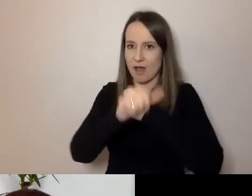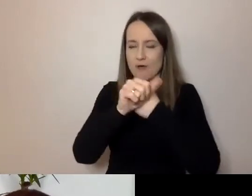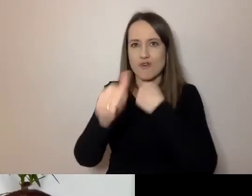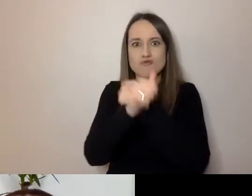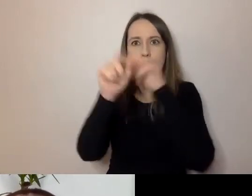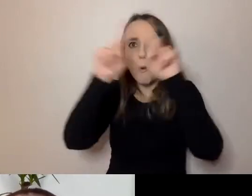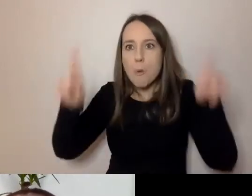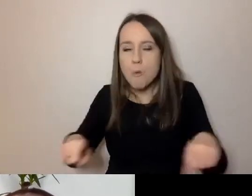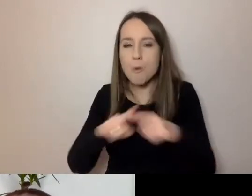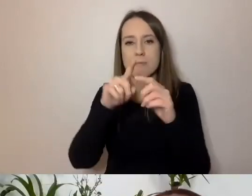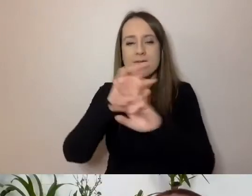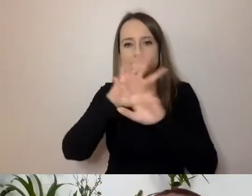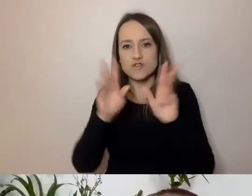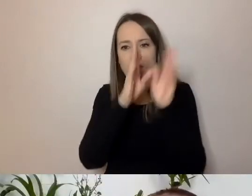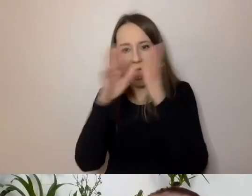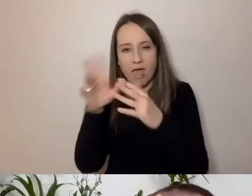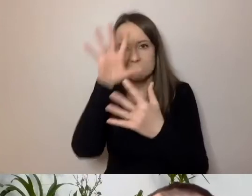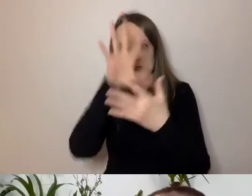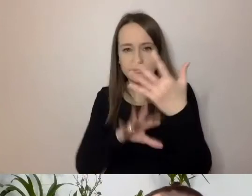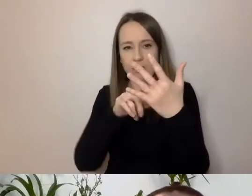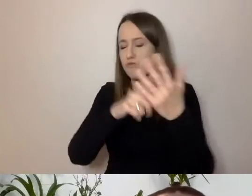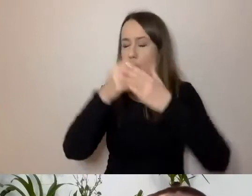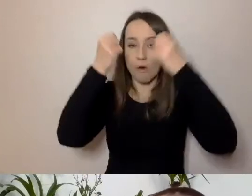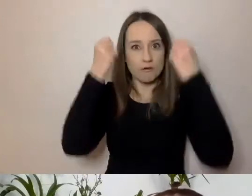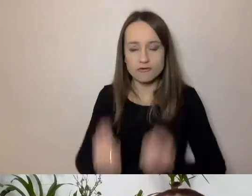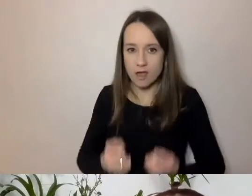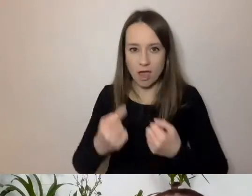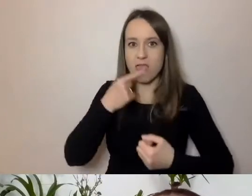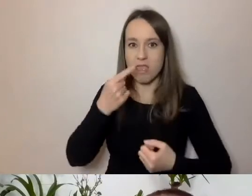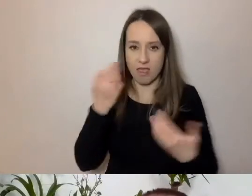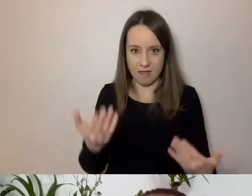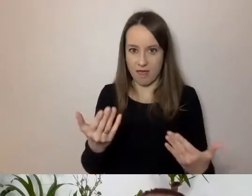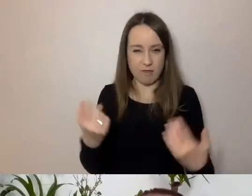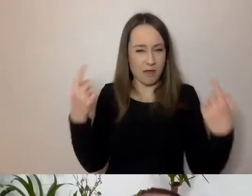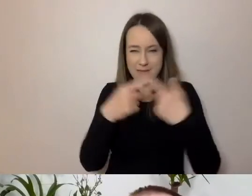to jest totalne przeciwieństwo prostoty.